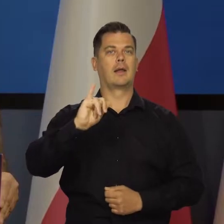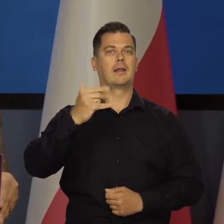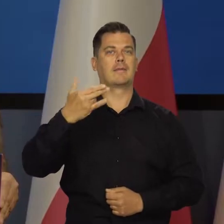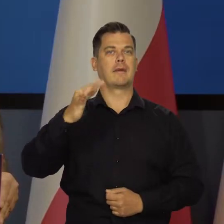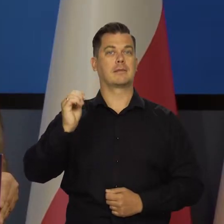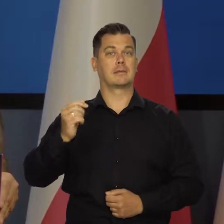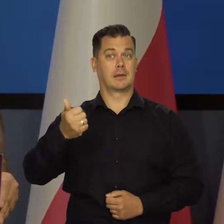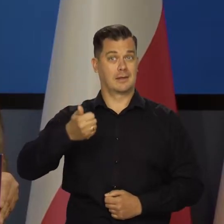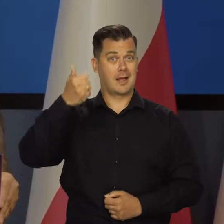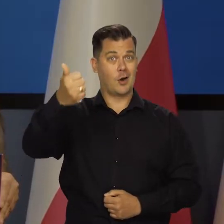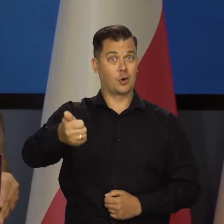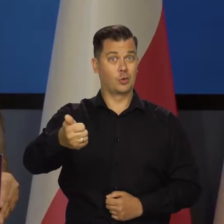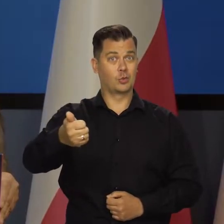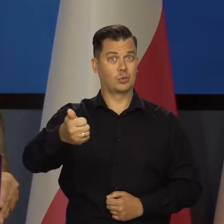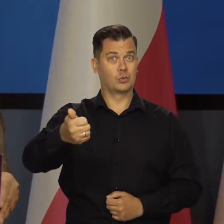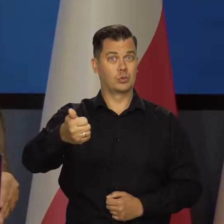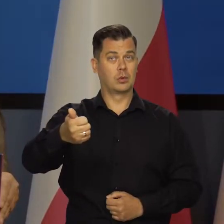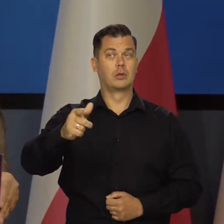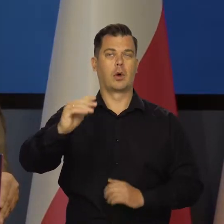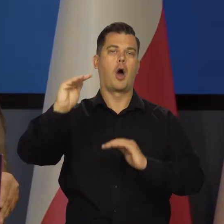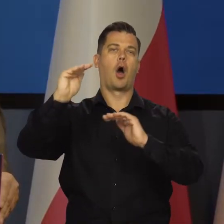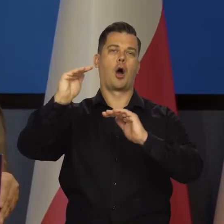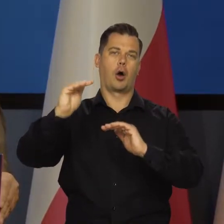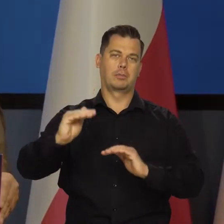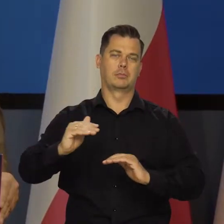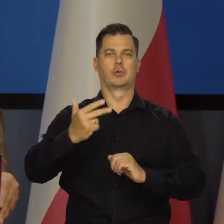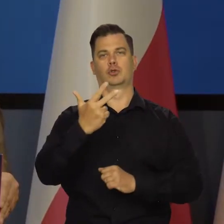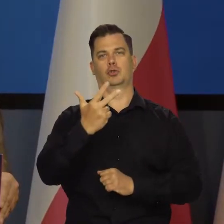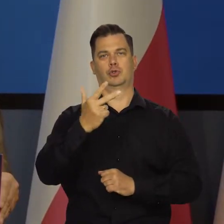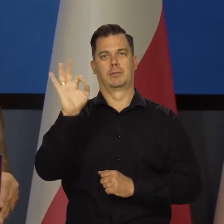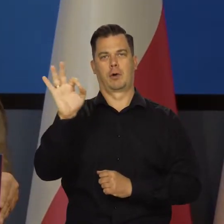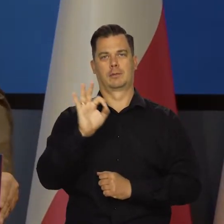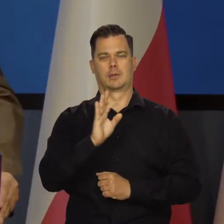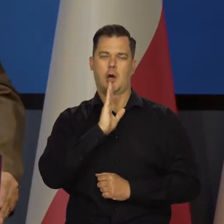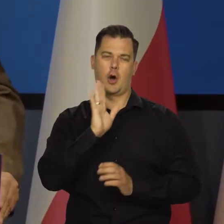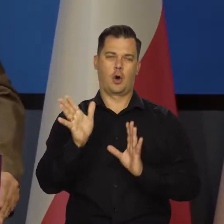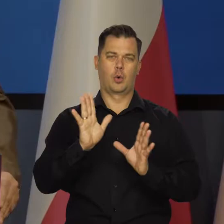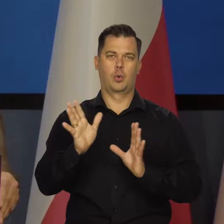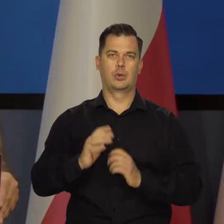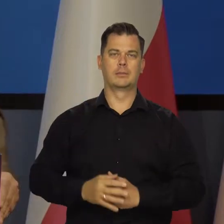to inflacja na koniec roku przyszłego zeszła by w pobliże 3 procent.